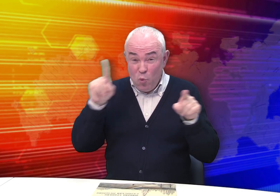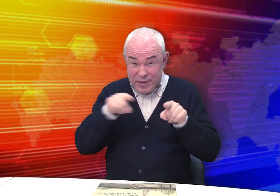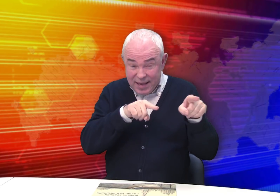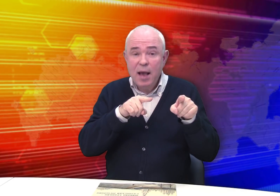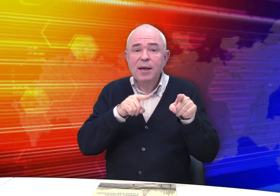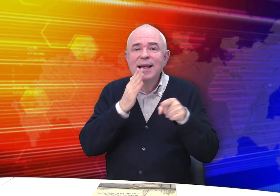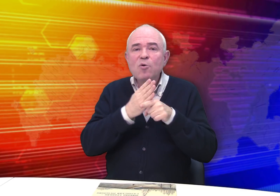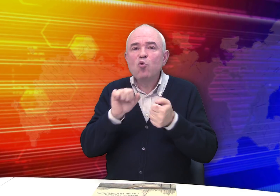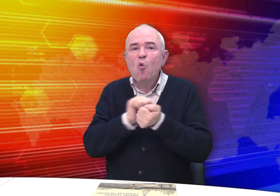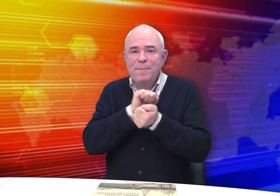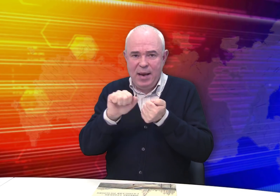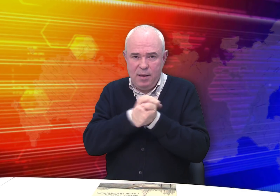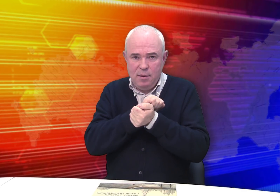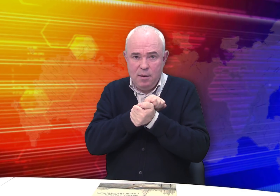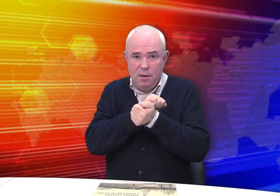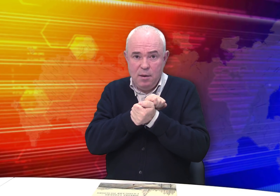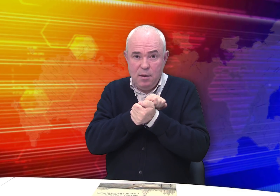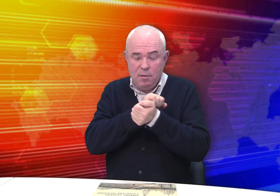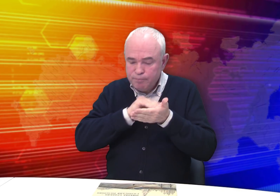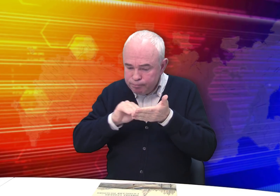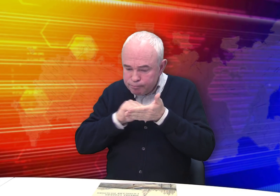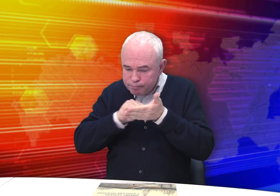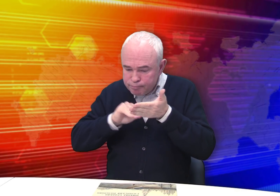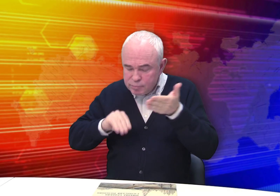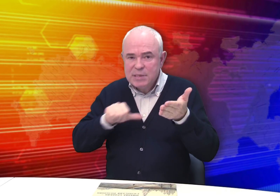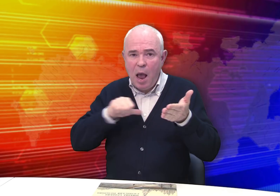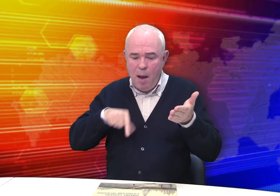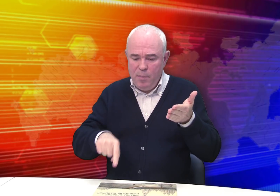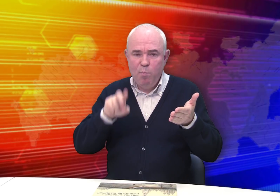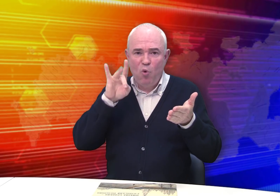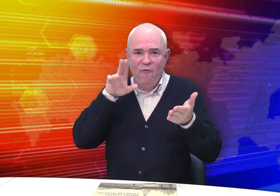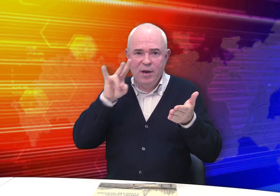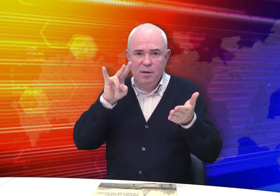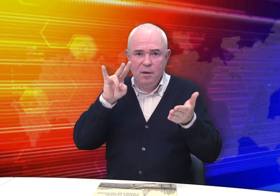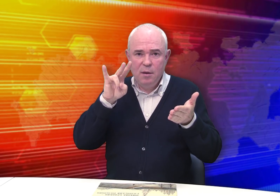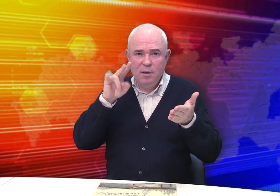В музее хранится документ. Писал текст сам Бровкин.